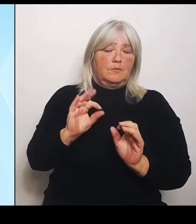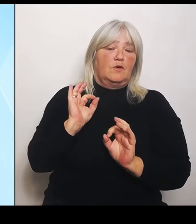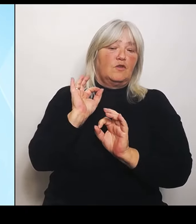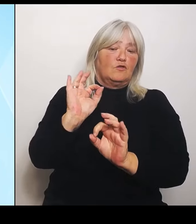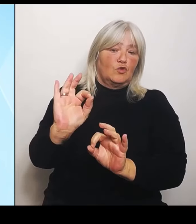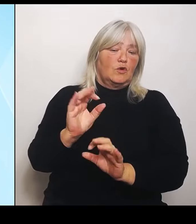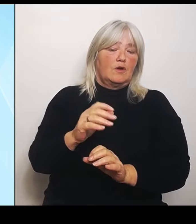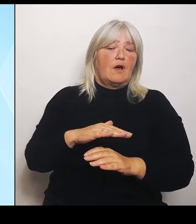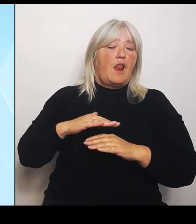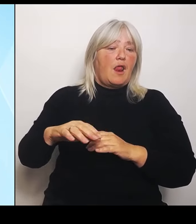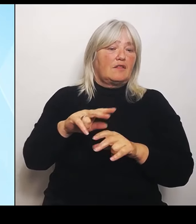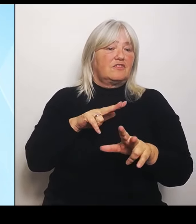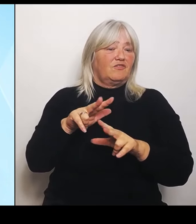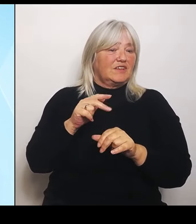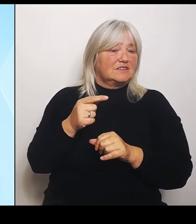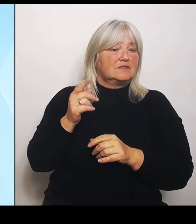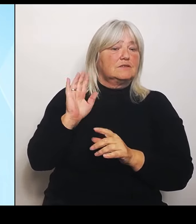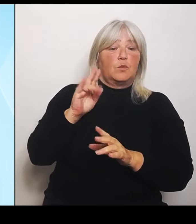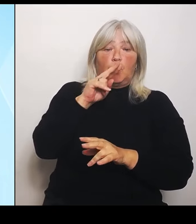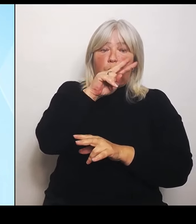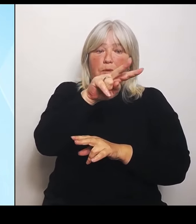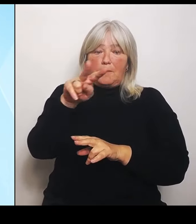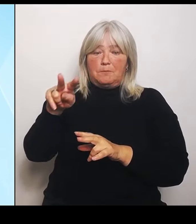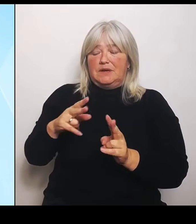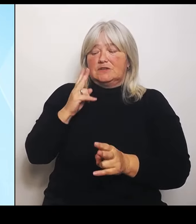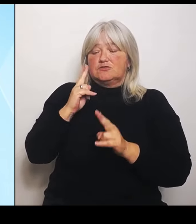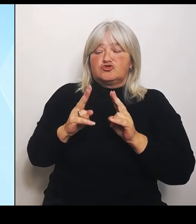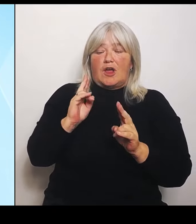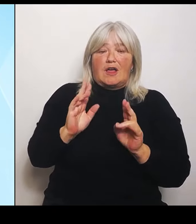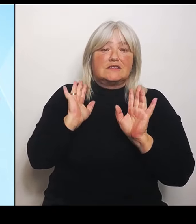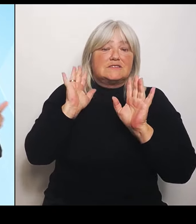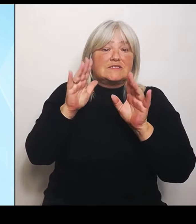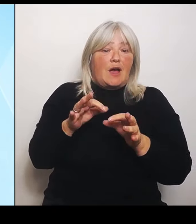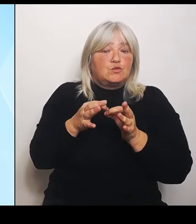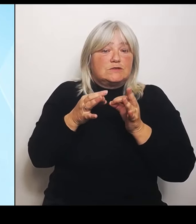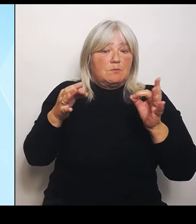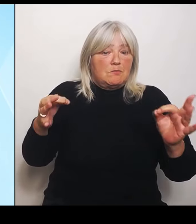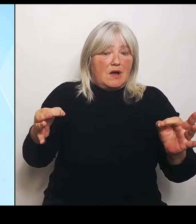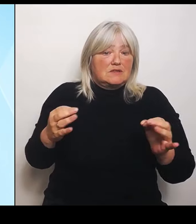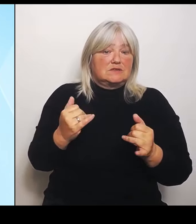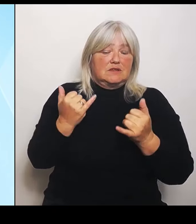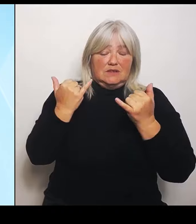Schadensausmaß jetzt nach Ablauf dieser Anmeldefristen klar ist.